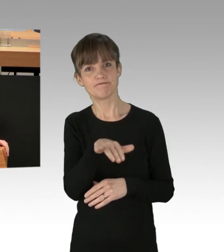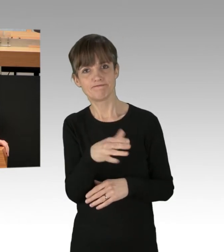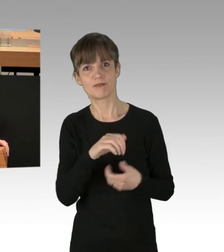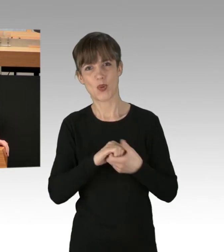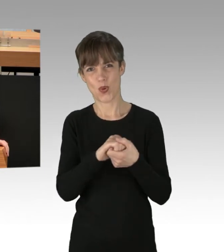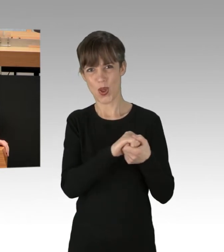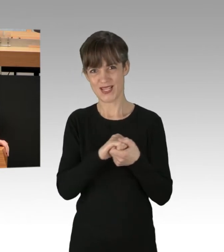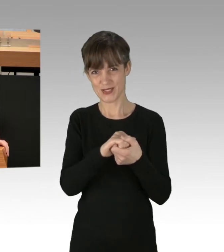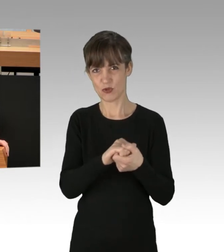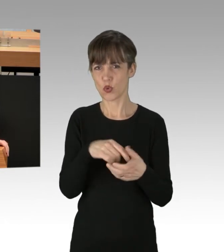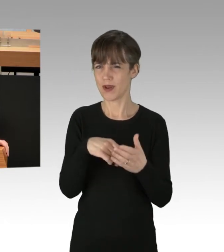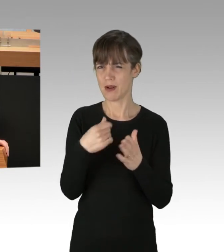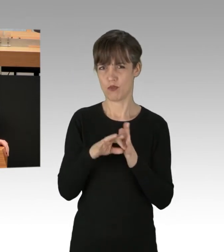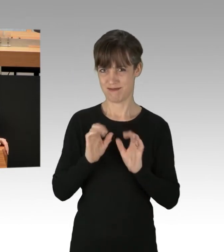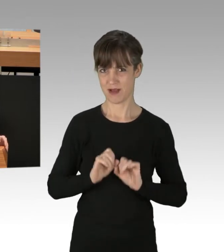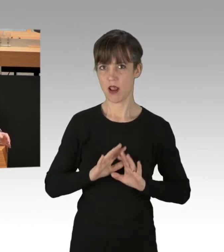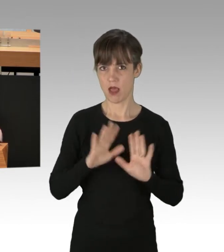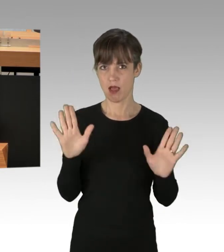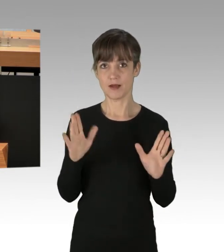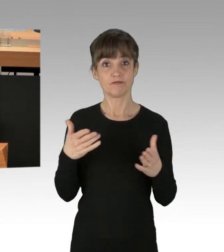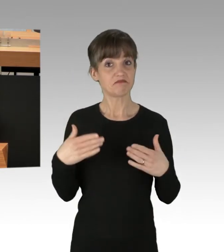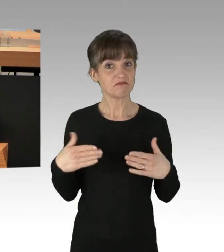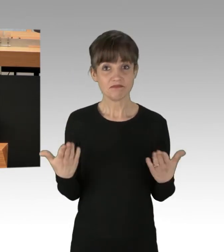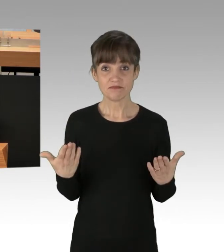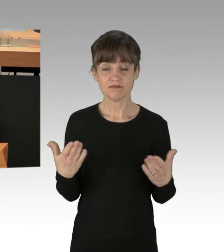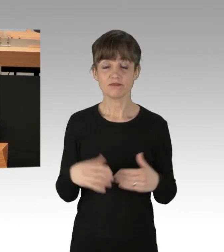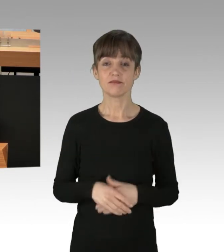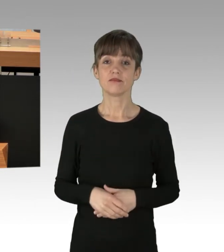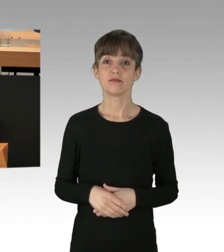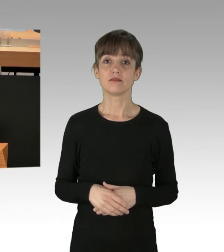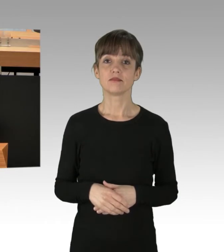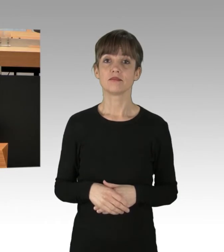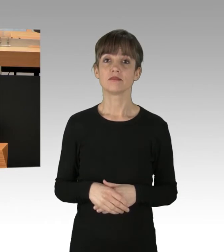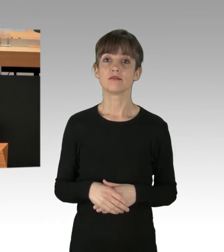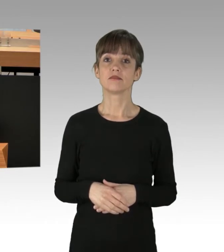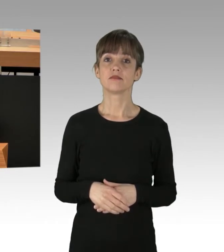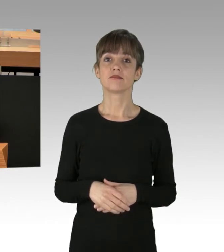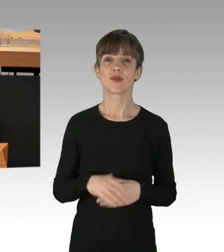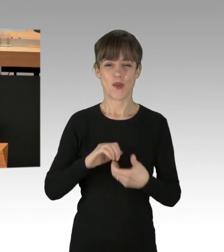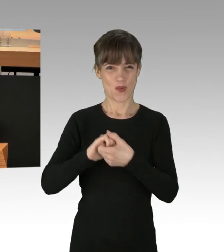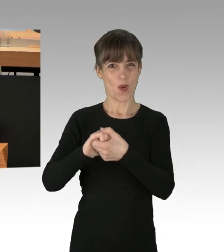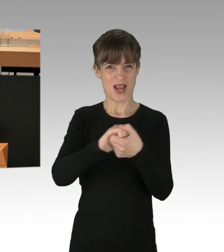Denn eines ist doch offensichtlich Es fehlt völlig eine einheitliche Stimme in dieser Koalition.